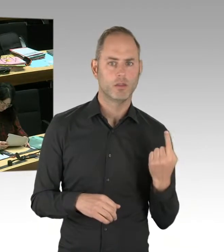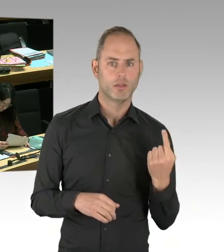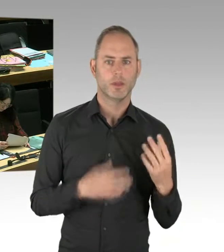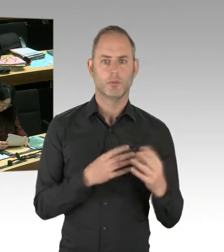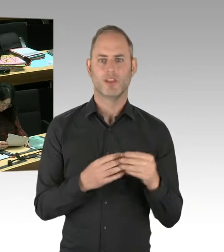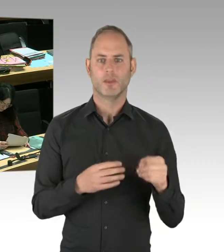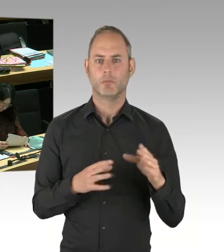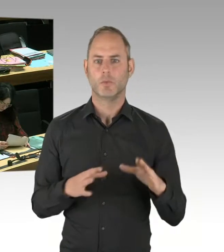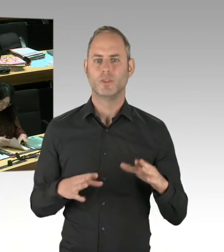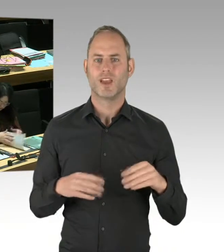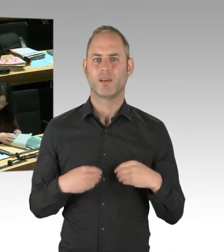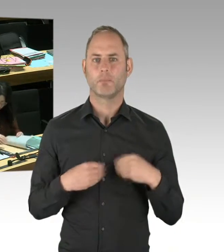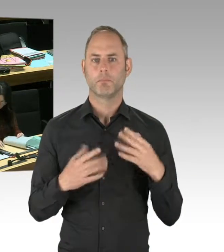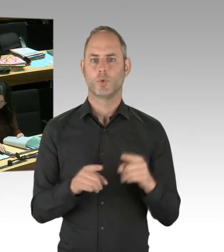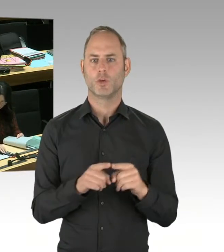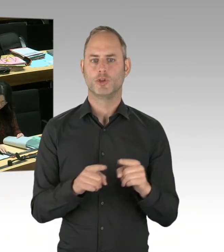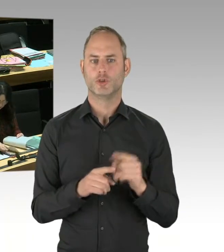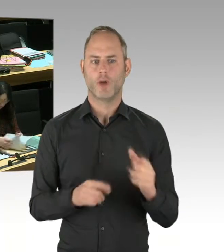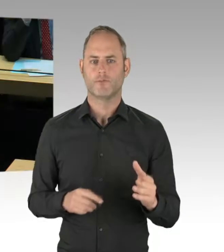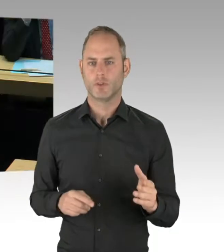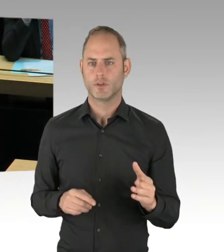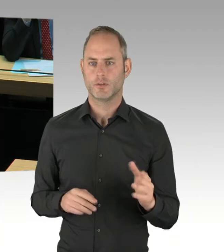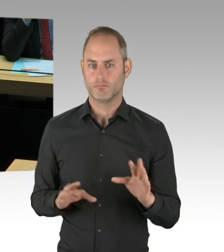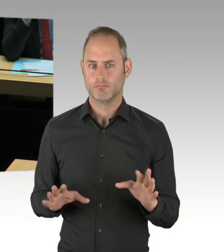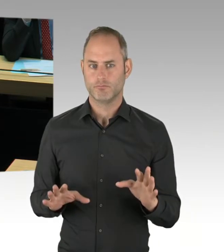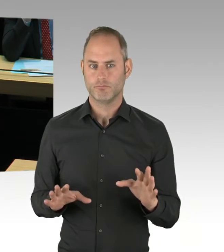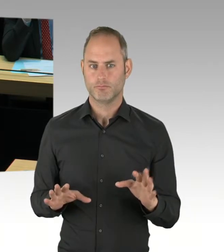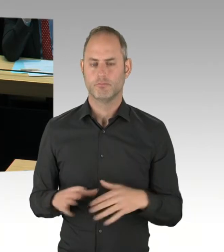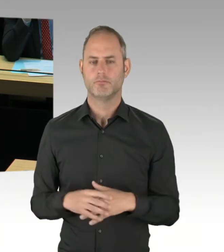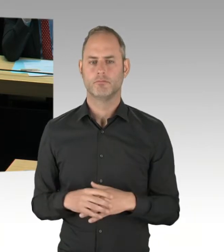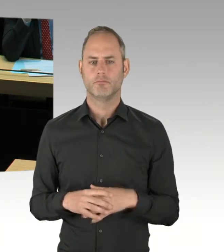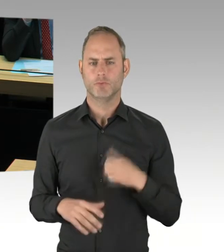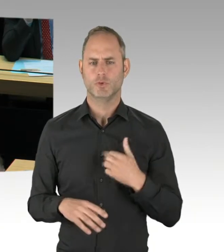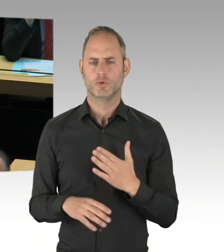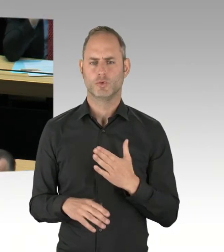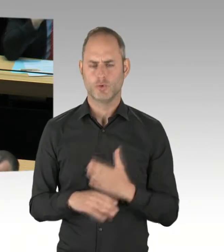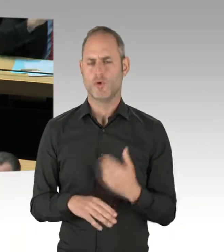Jetzt gibt es noch einen Vorstoß vom Tagesspiegel in diese Richtung. Das ändert nichts an der Tatsache, dass es Quatsch ist.